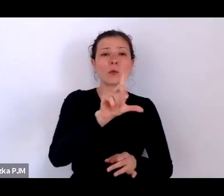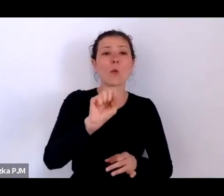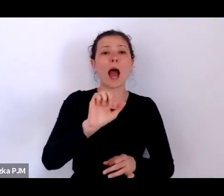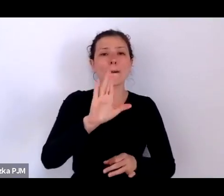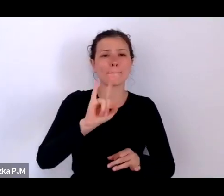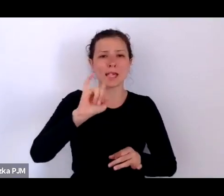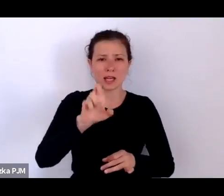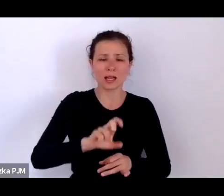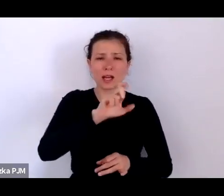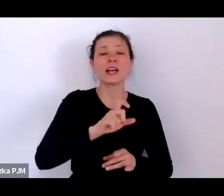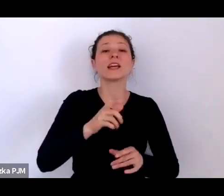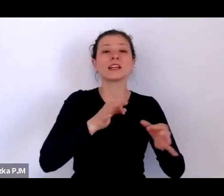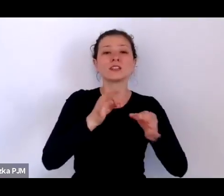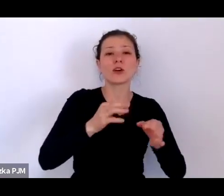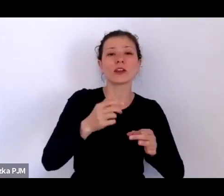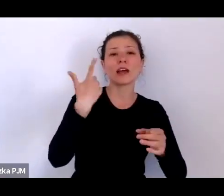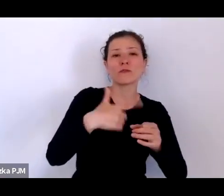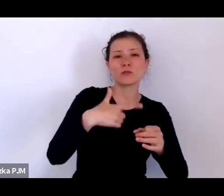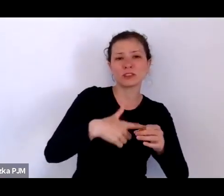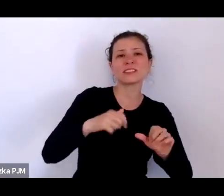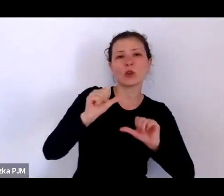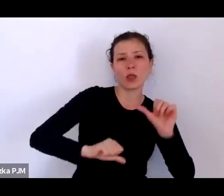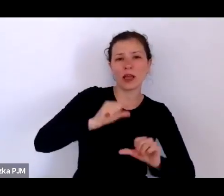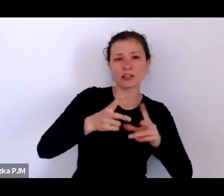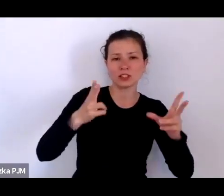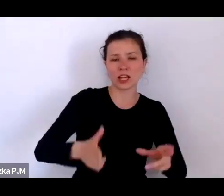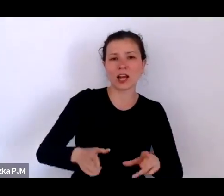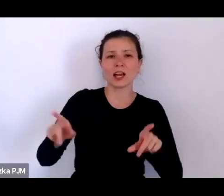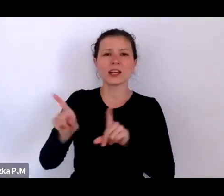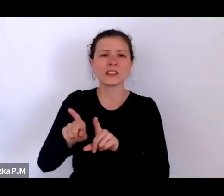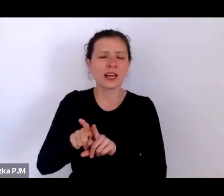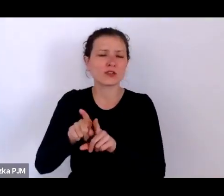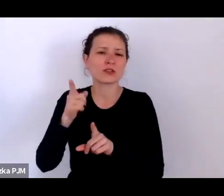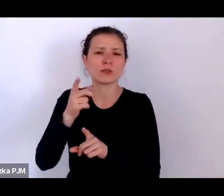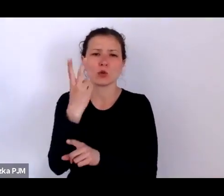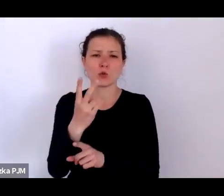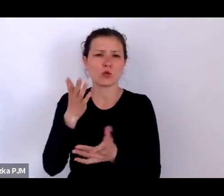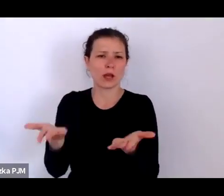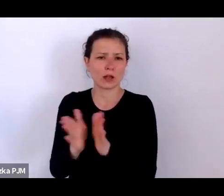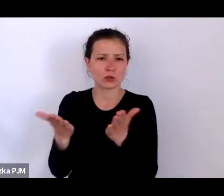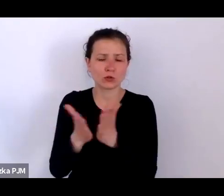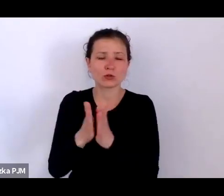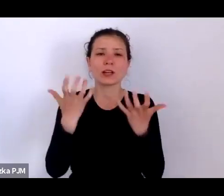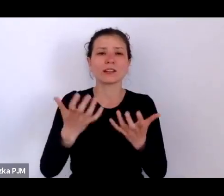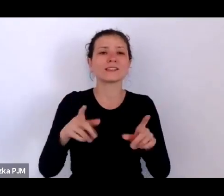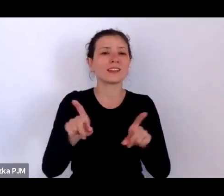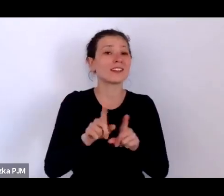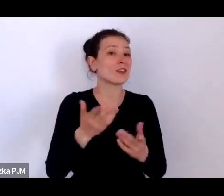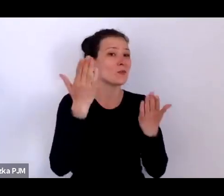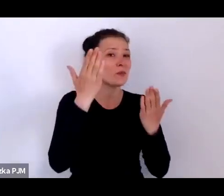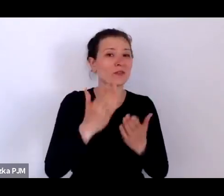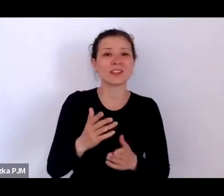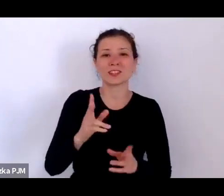i „Hirszfeldowie: zrozumieć krew”. Chciałabym powitać również tłumaczki polskiego języka migowego